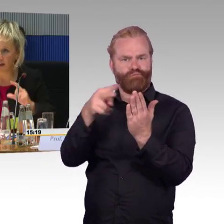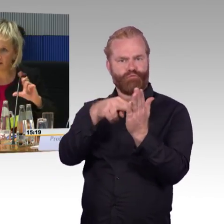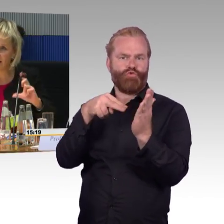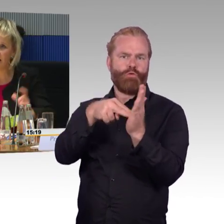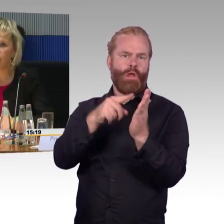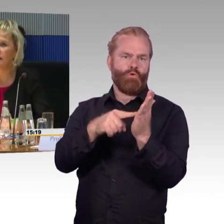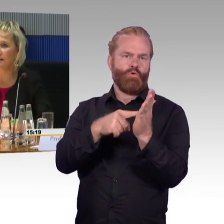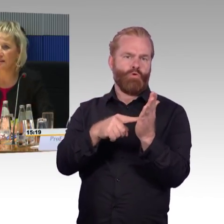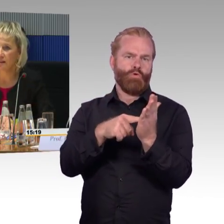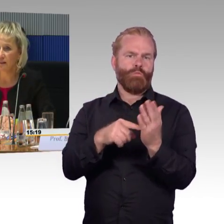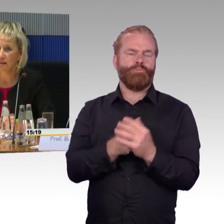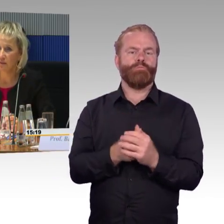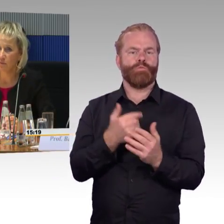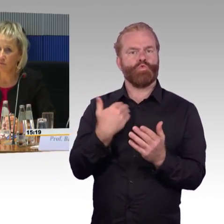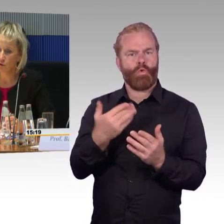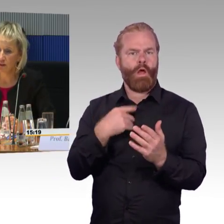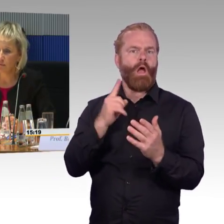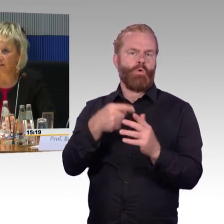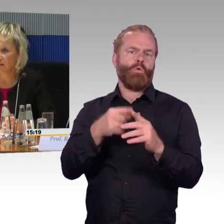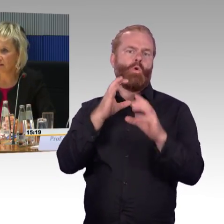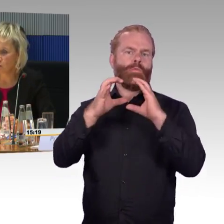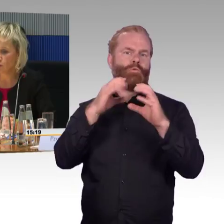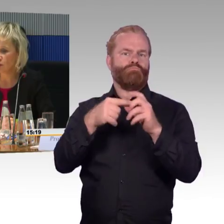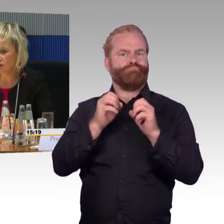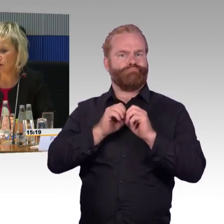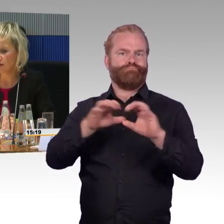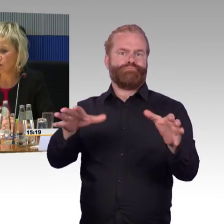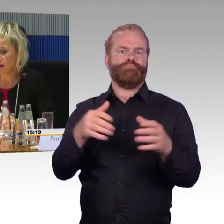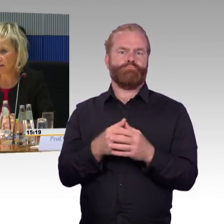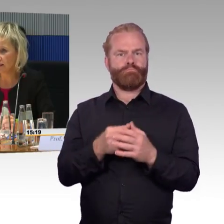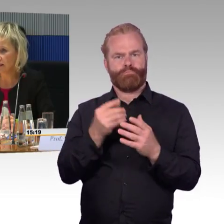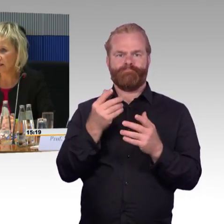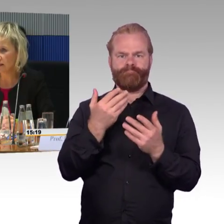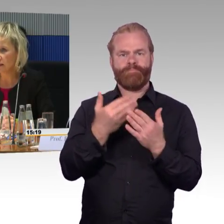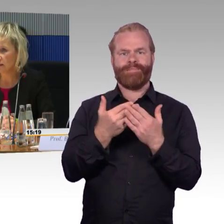die Anzahl der Rollstuhlstellplätze dort angesiedelt,